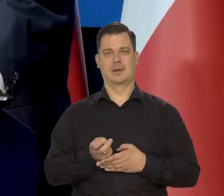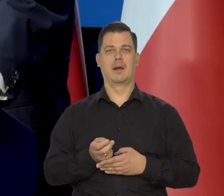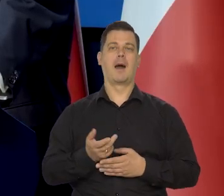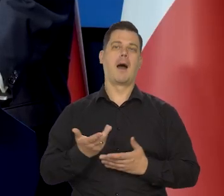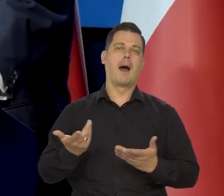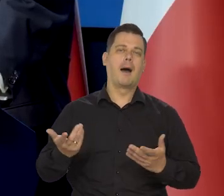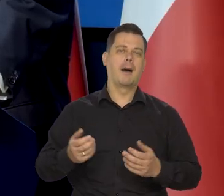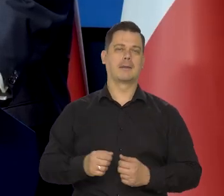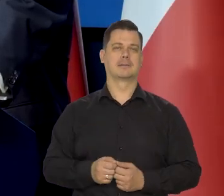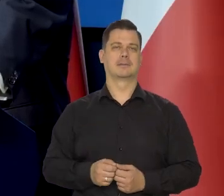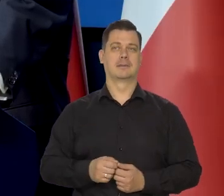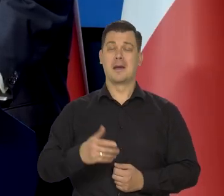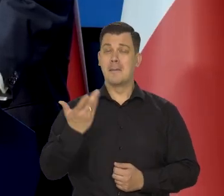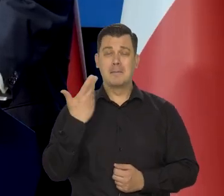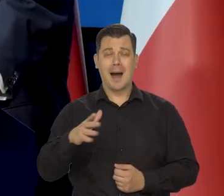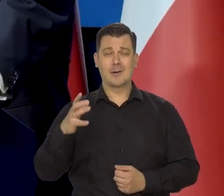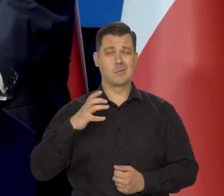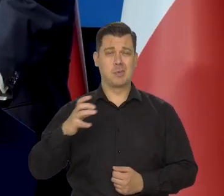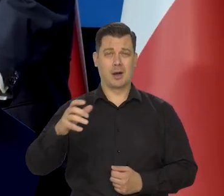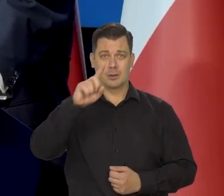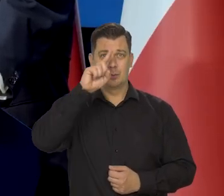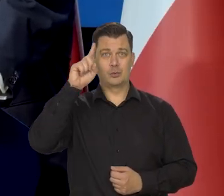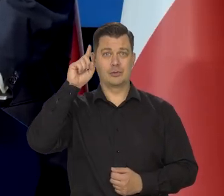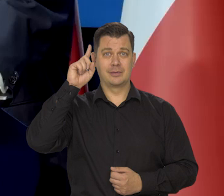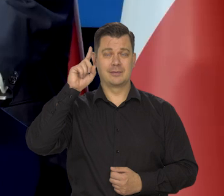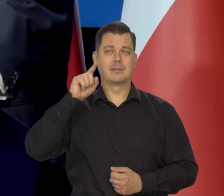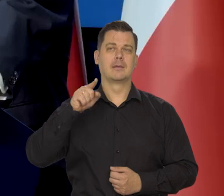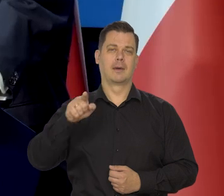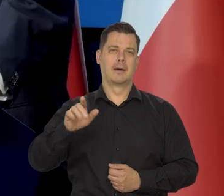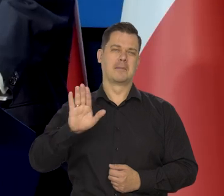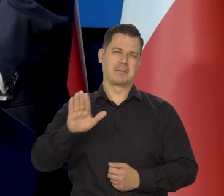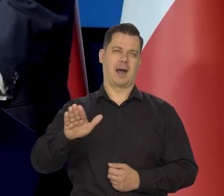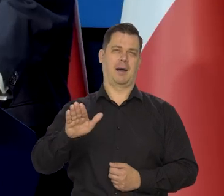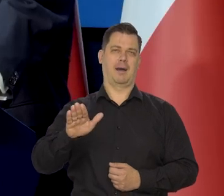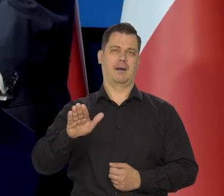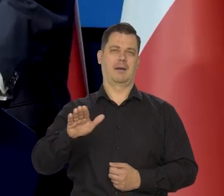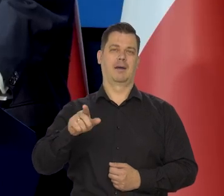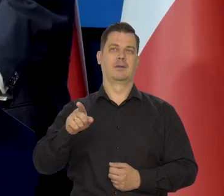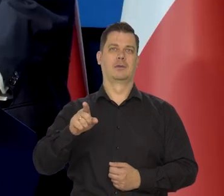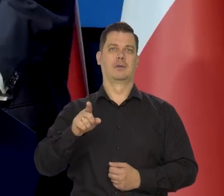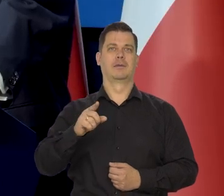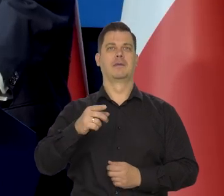ale strasznie bogaci ludzie, bardzo bogaci oczywiście są zainteresowani „w euro".